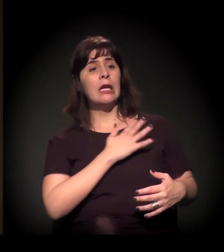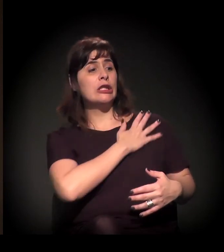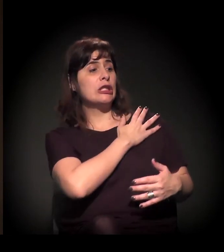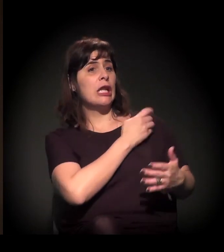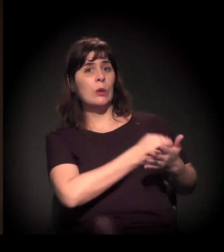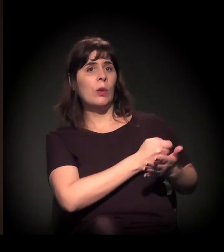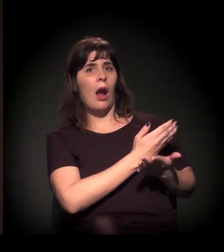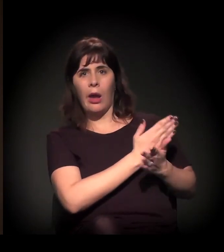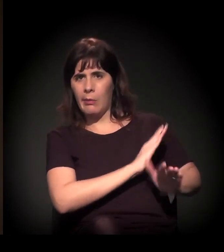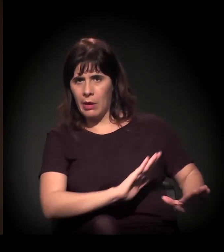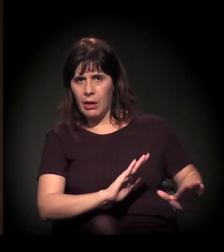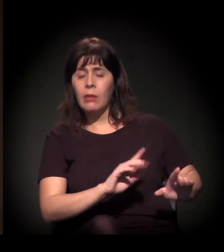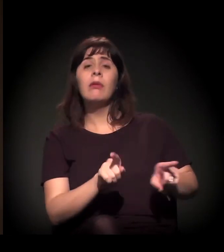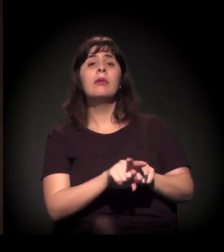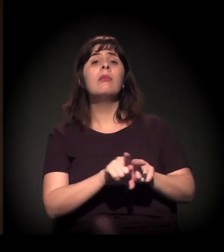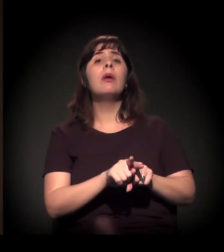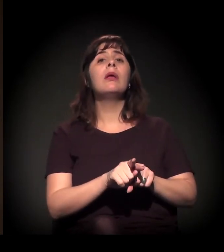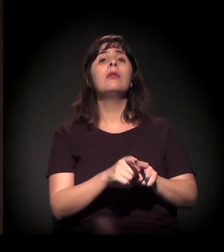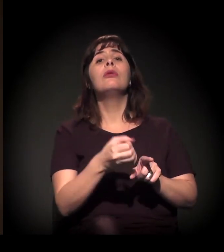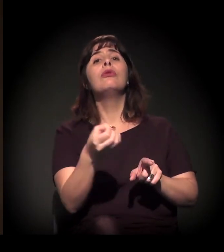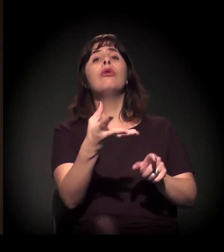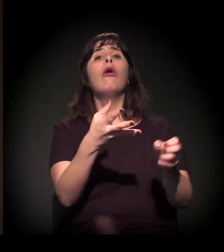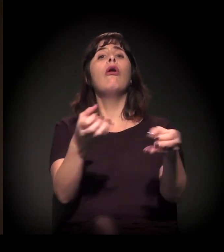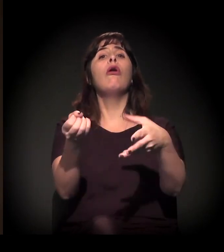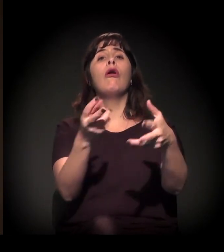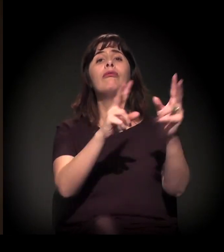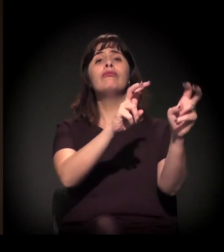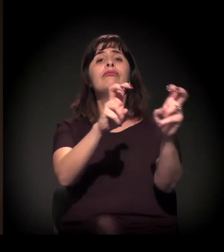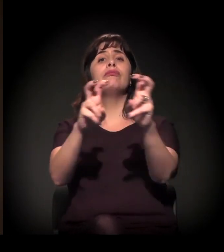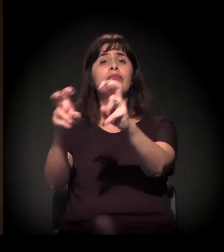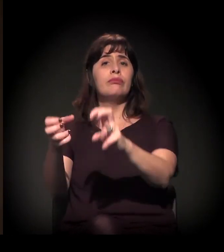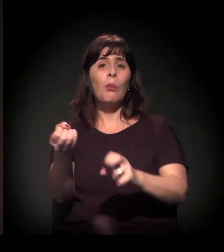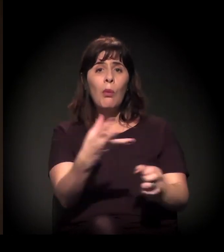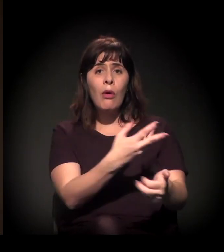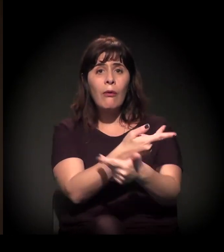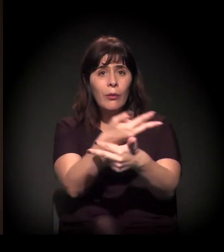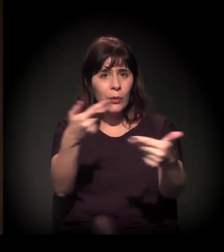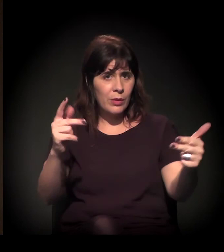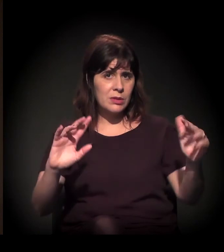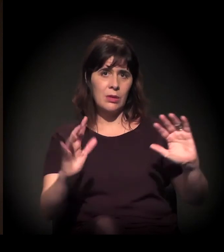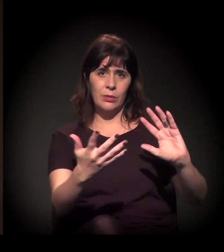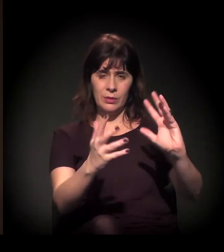como também para implantar uma nova agenda,